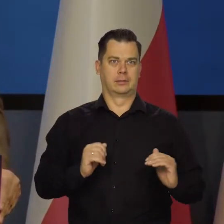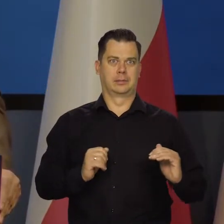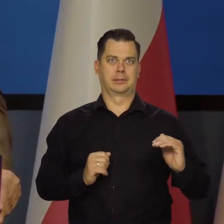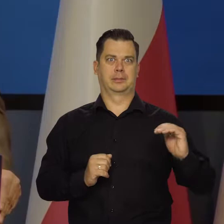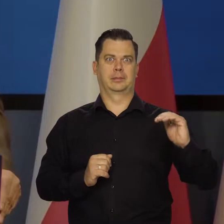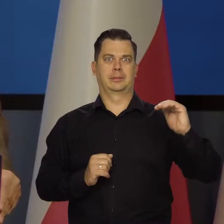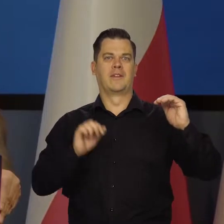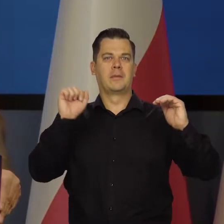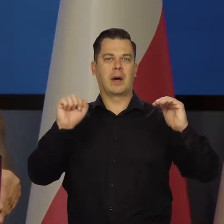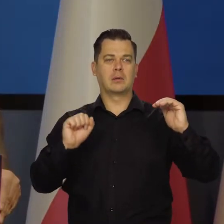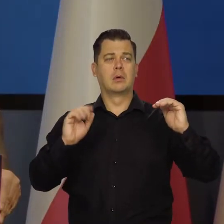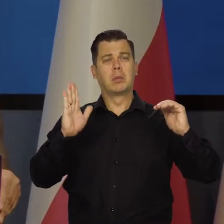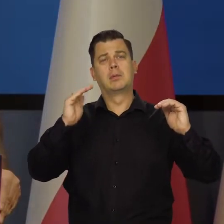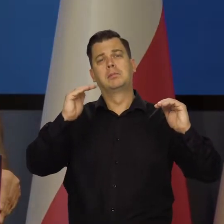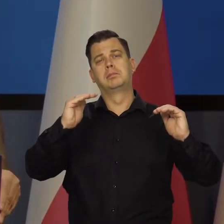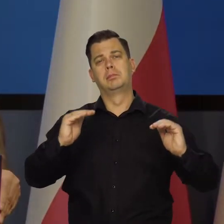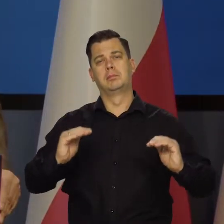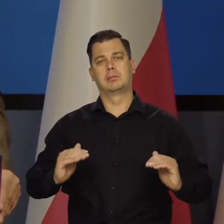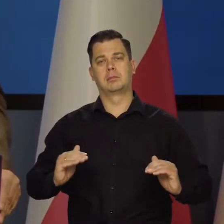potem będą maleć, aż zejdą do